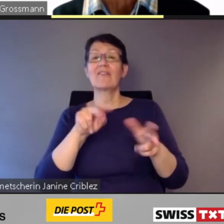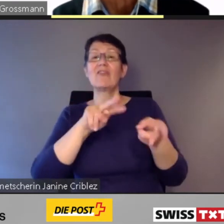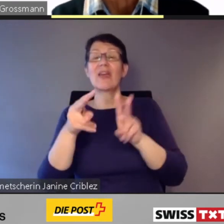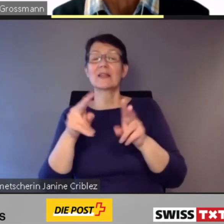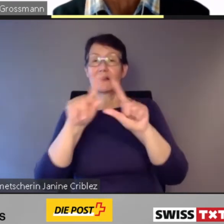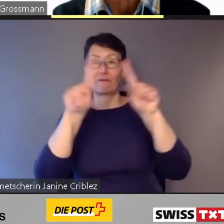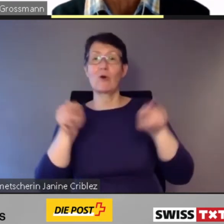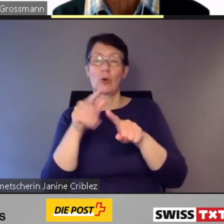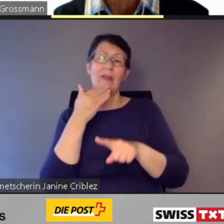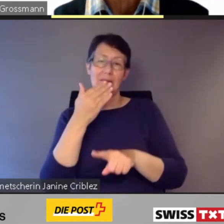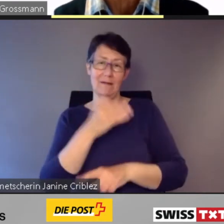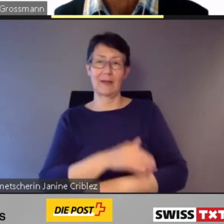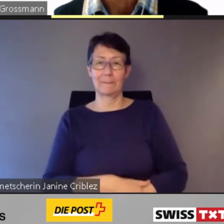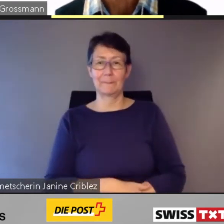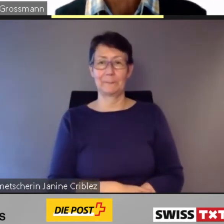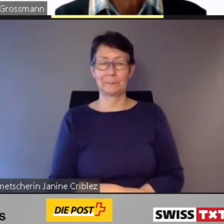Danke.